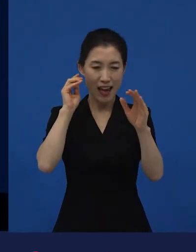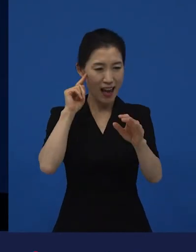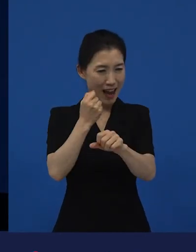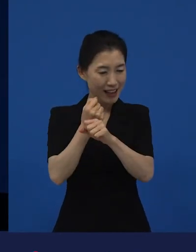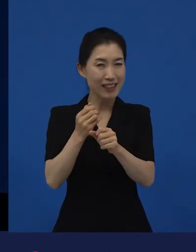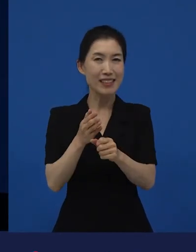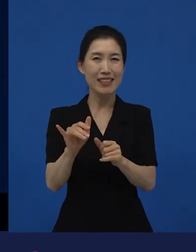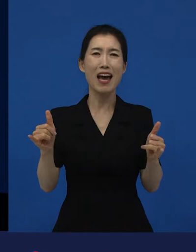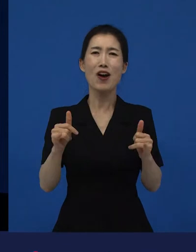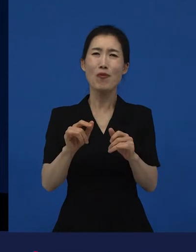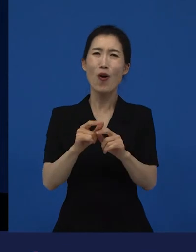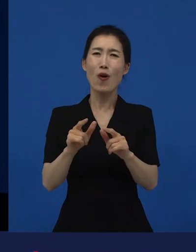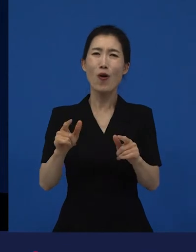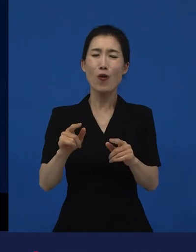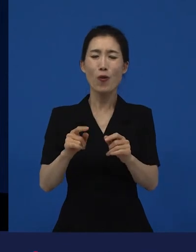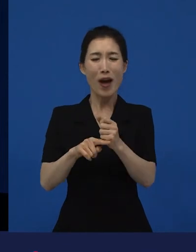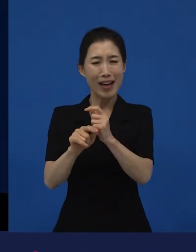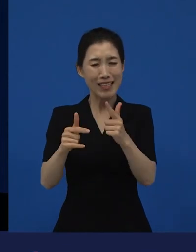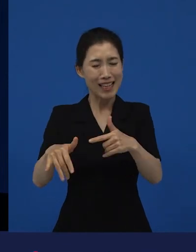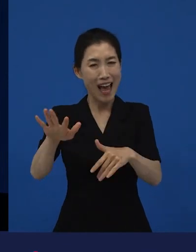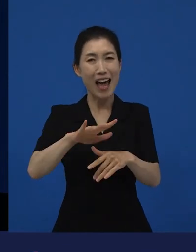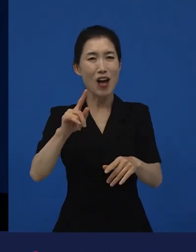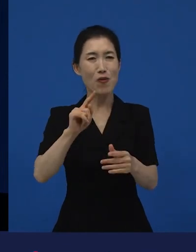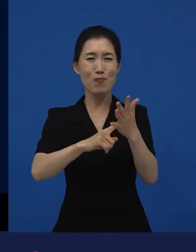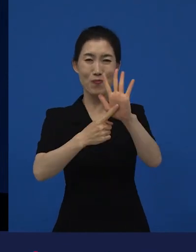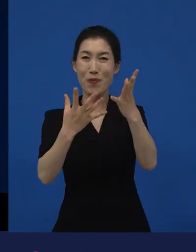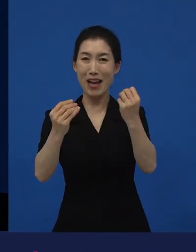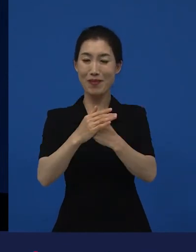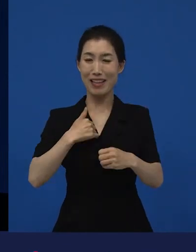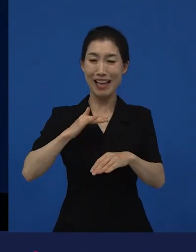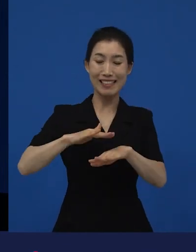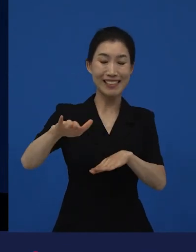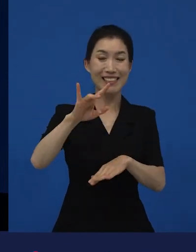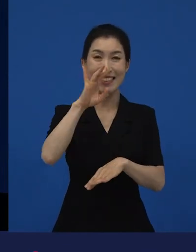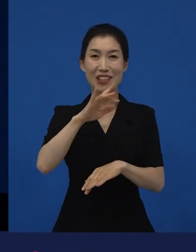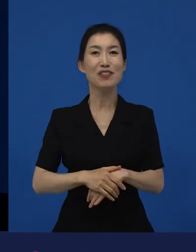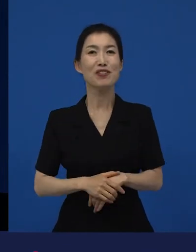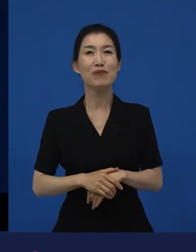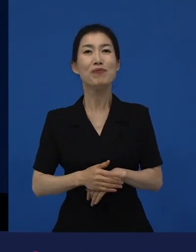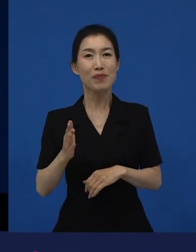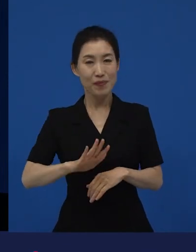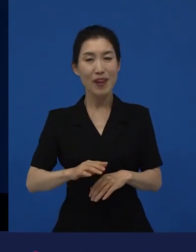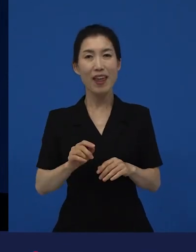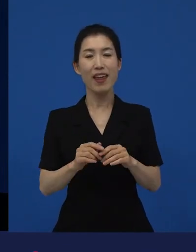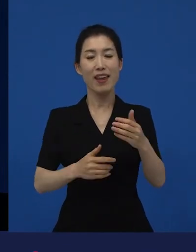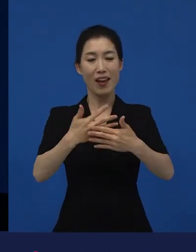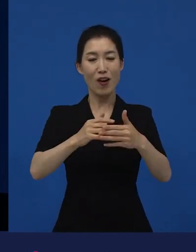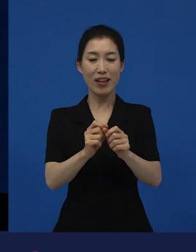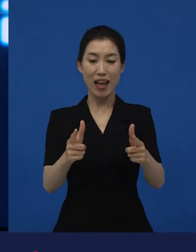제가 뭐 말할 수 있는 영역도 아니고. 그런데 다양성 영화들이 어떠한 변화를 주냐면요.